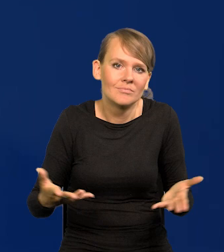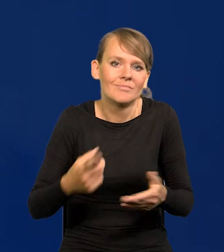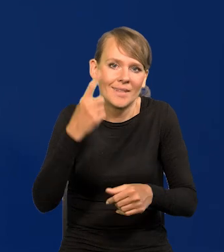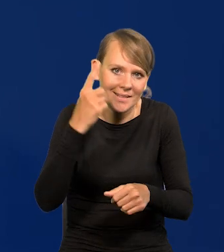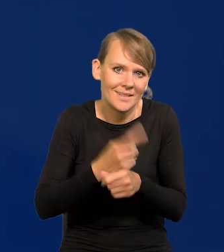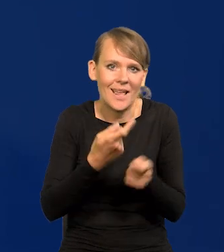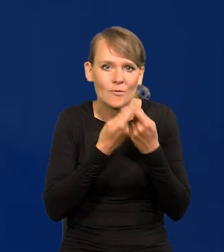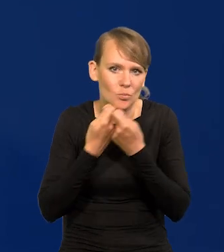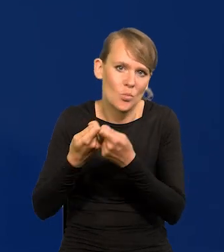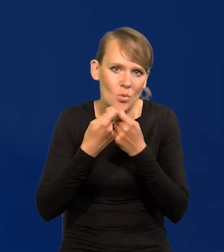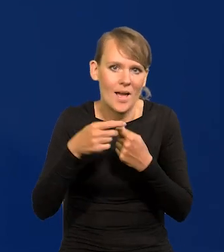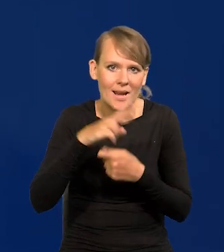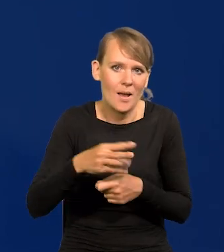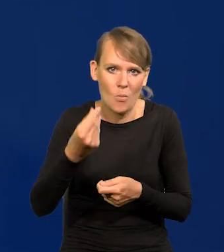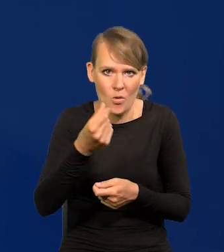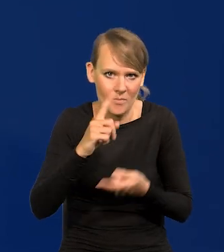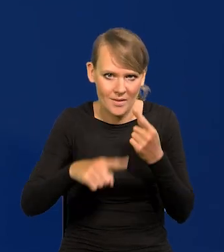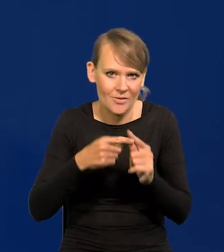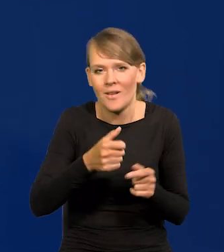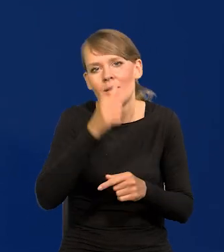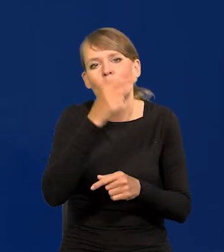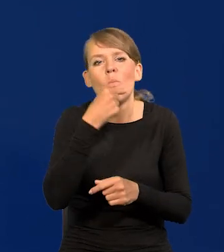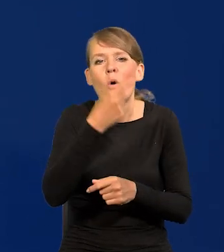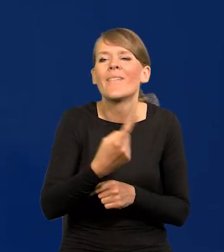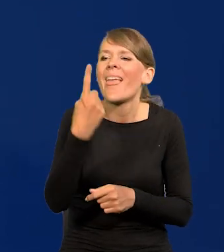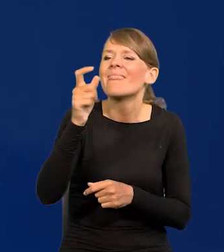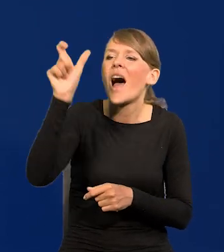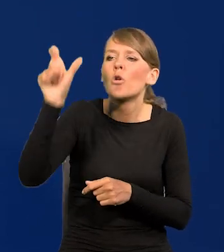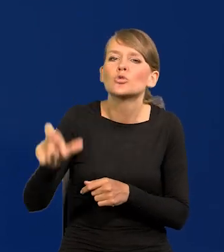Nie ma czegoś takiego jak stanowisko jednego członka Rady Polityki Pieniężnej.